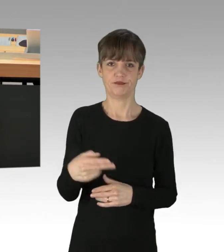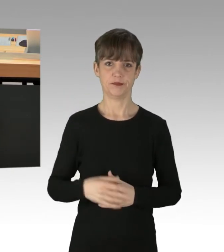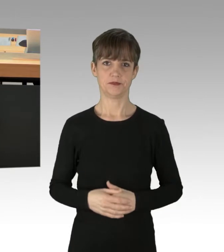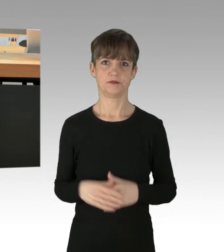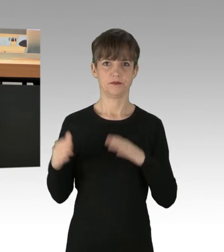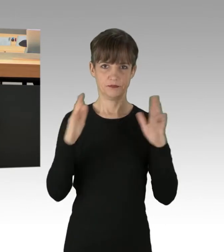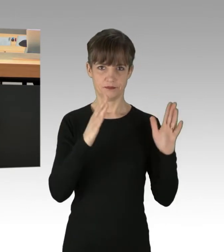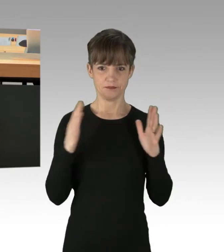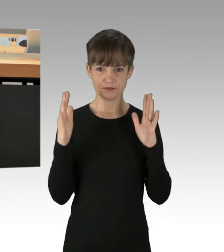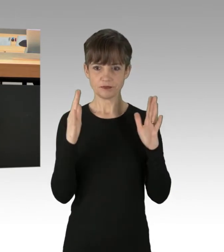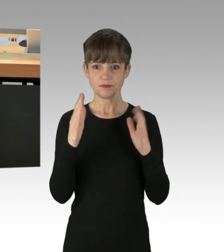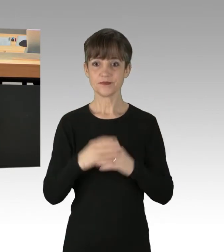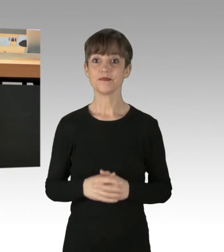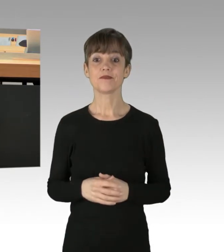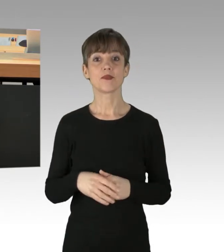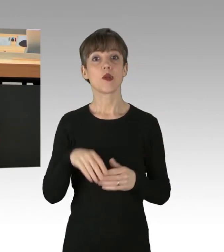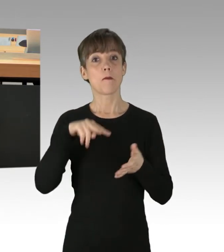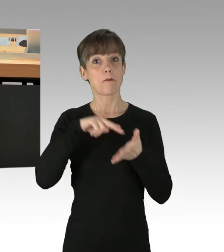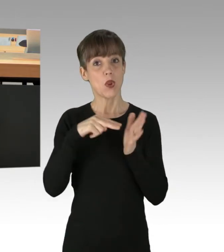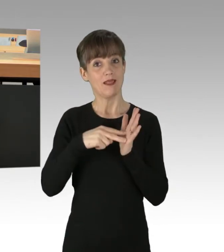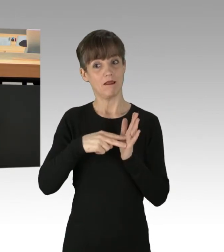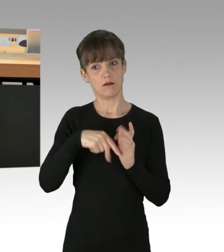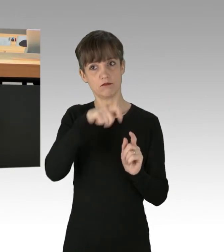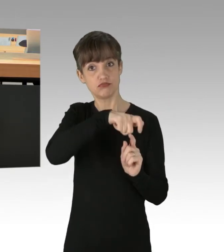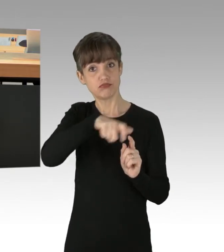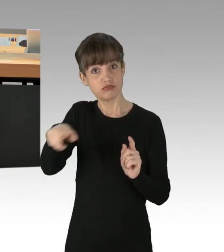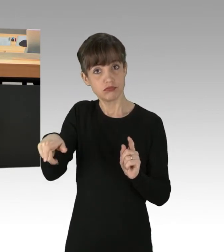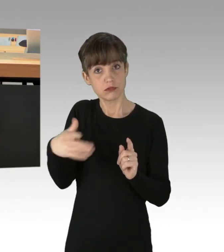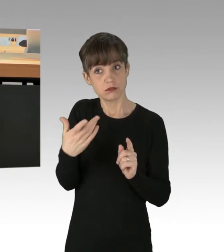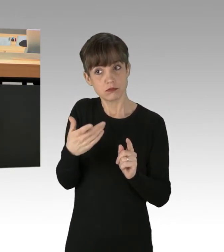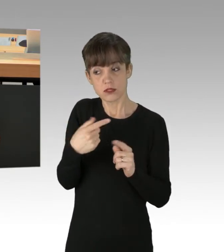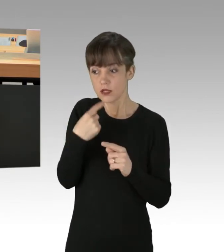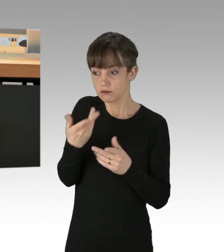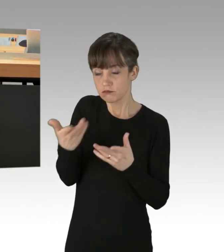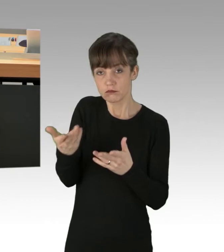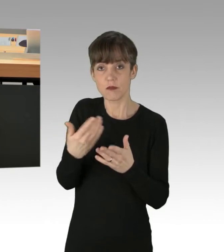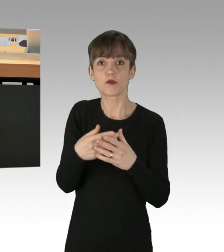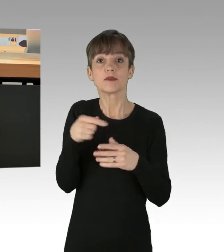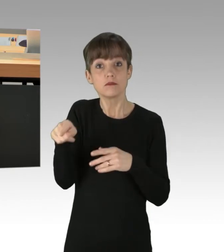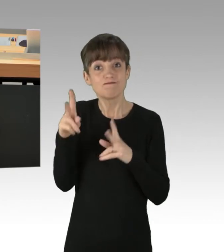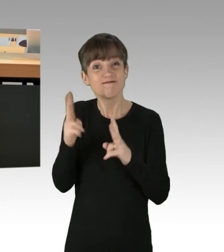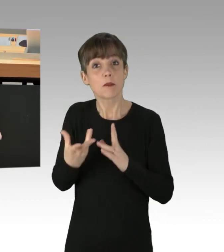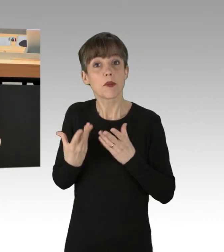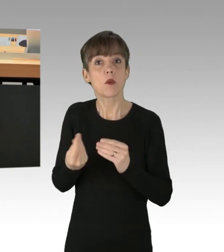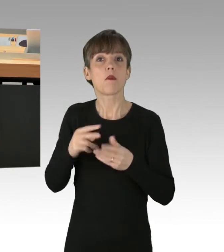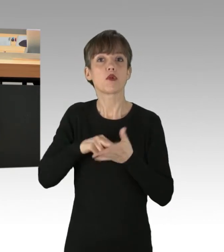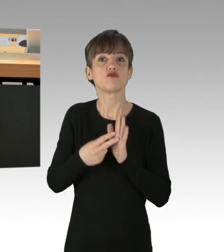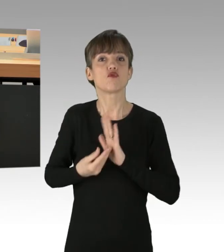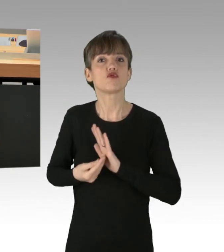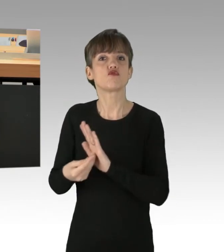Und Teile der Politik machen diese Gruppen auch salonfähig, Sie halten sogar politische Unterstützung und Zuspruch von höchster Stelle,